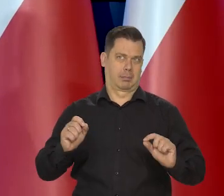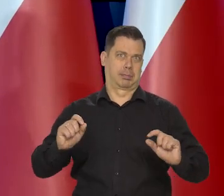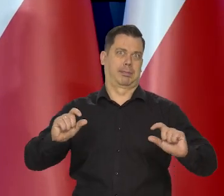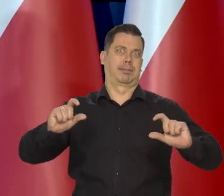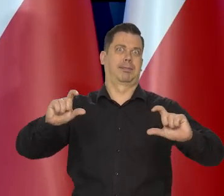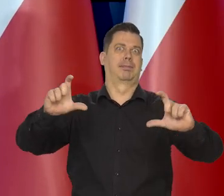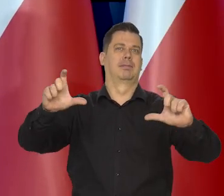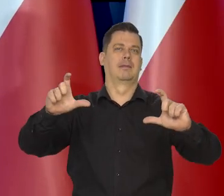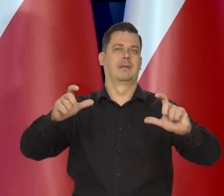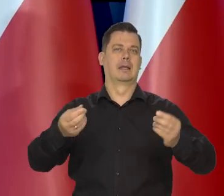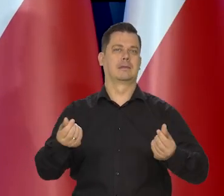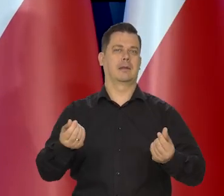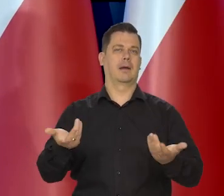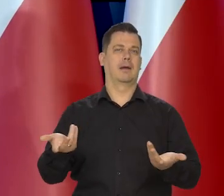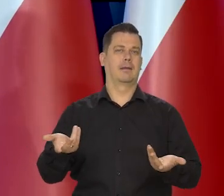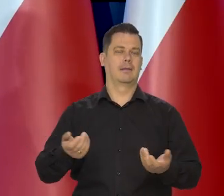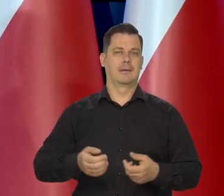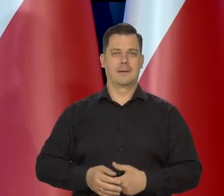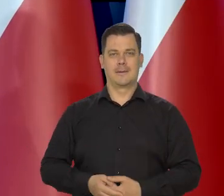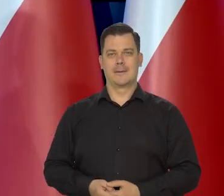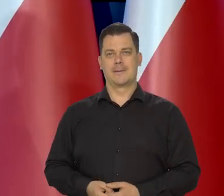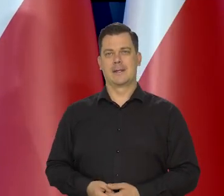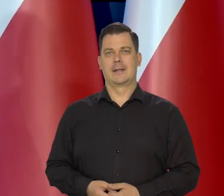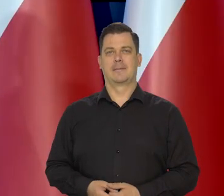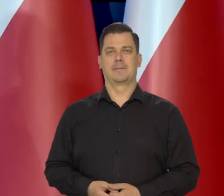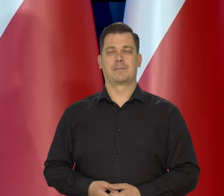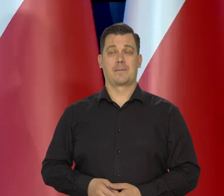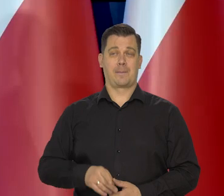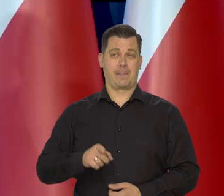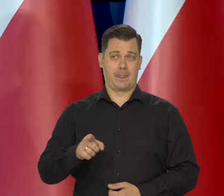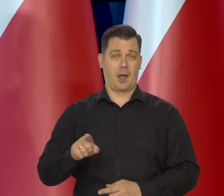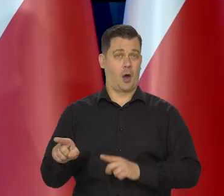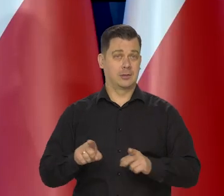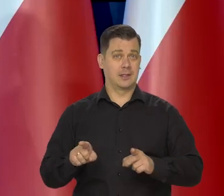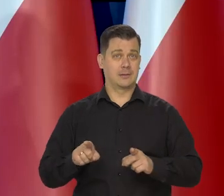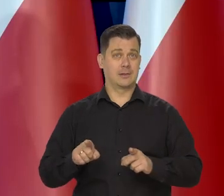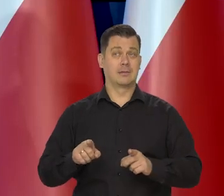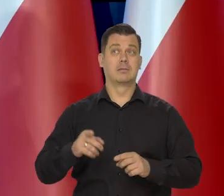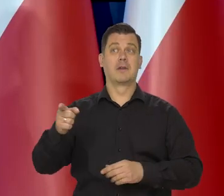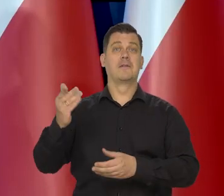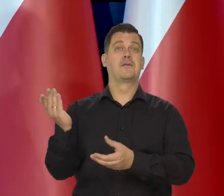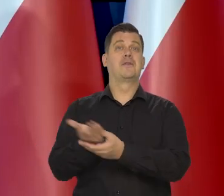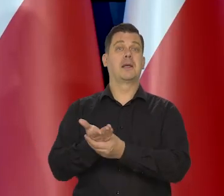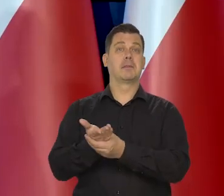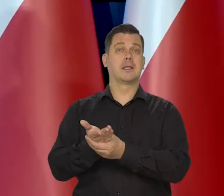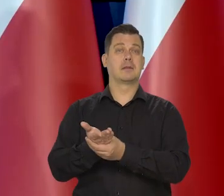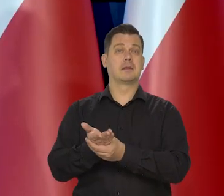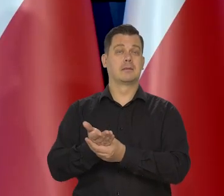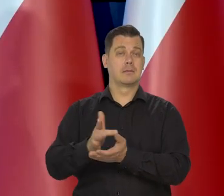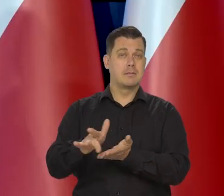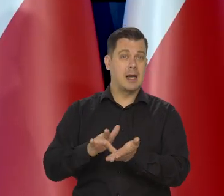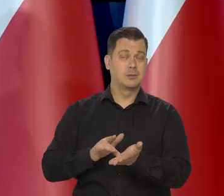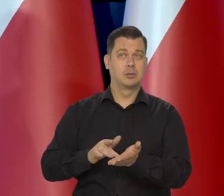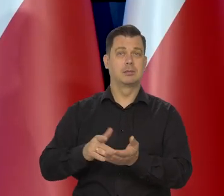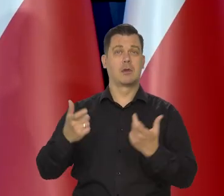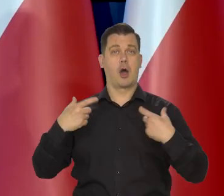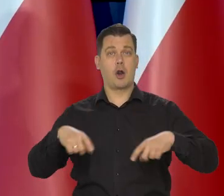Wszyscy podnosili te ceny. Z punktu widzenia producentów i rolników